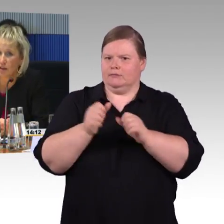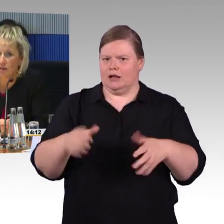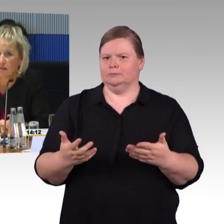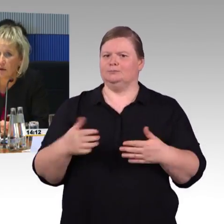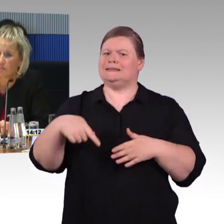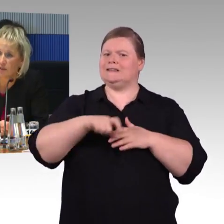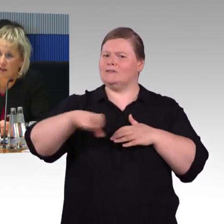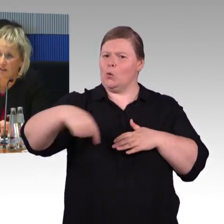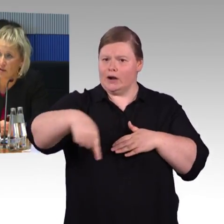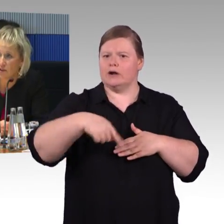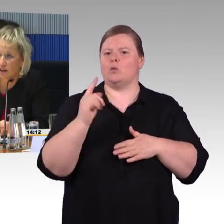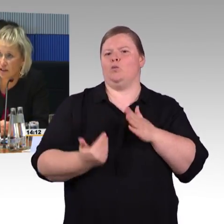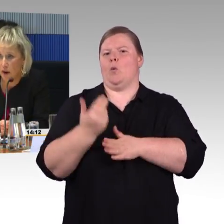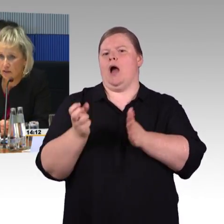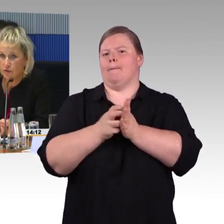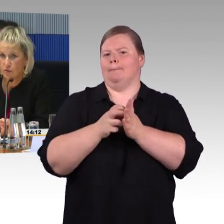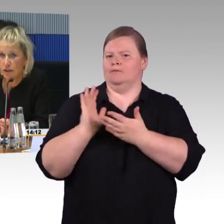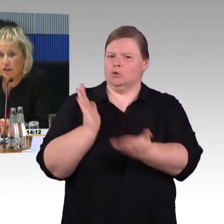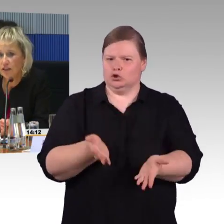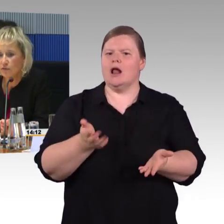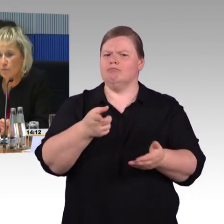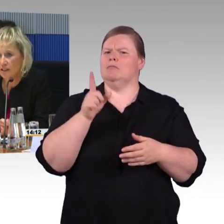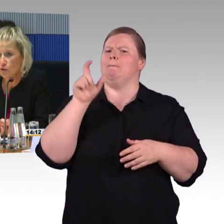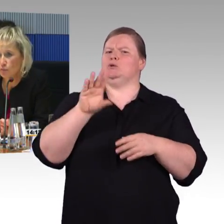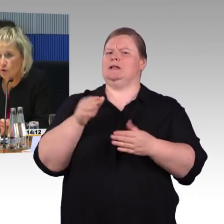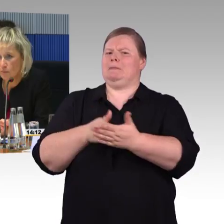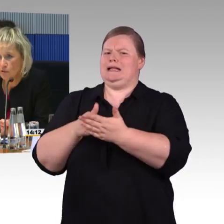der blind ist, bspw. auf sein Smartphone die Information bekommt,